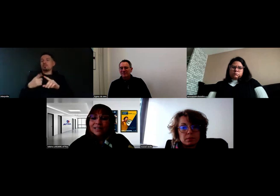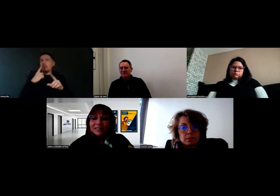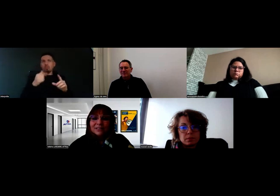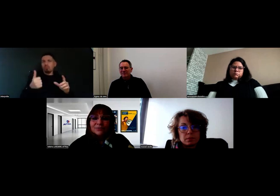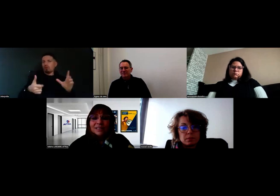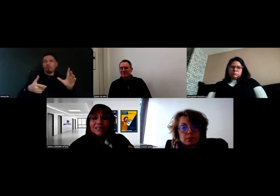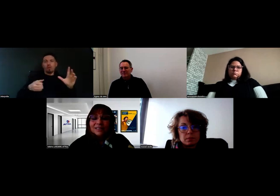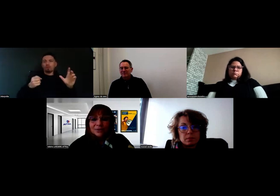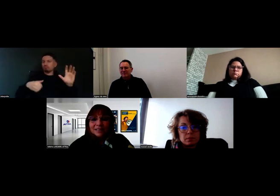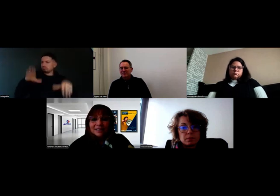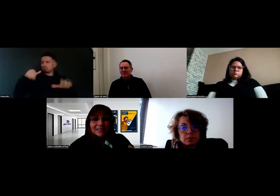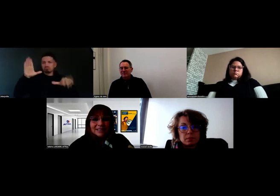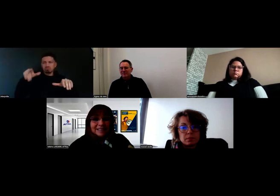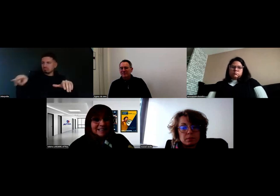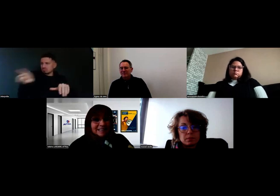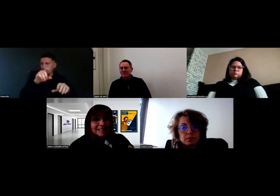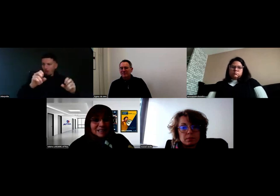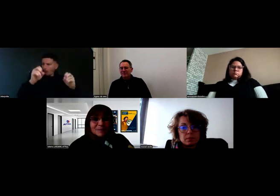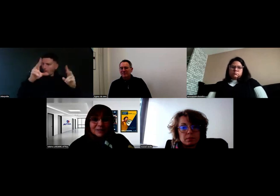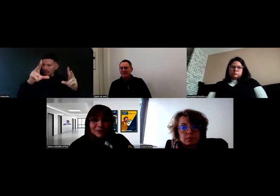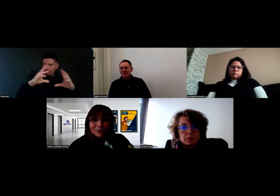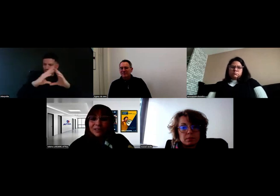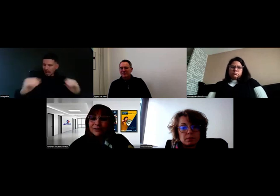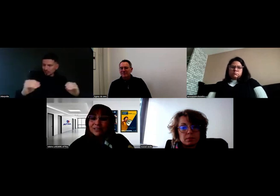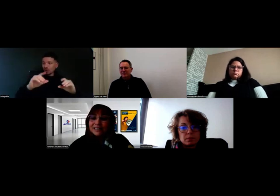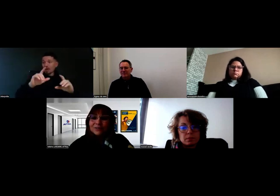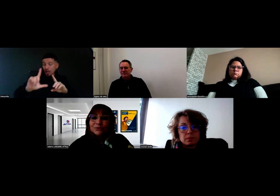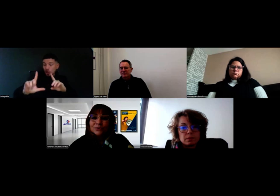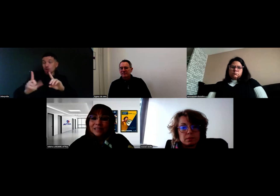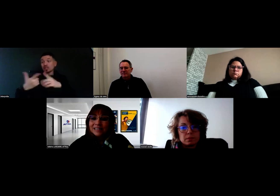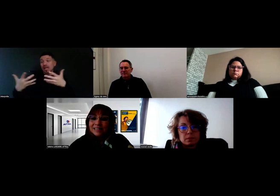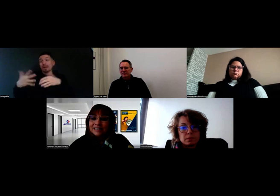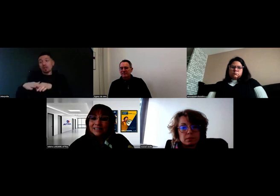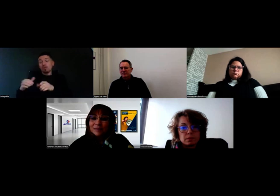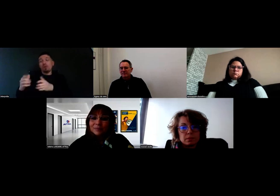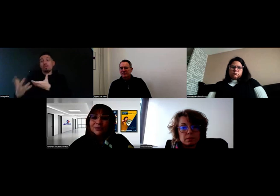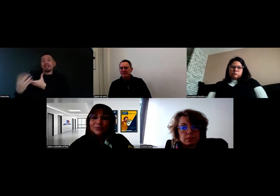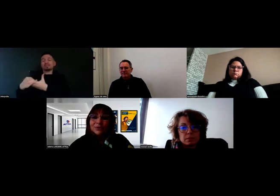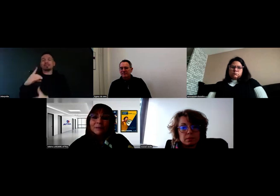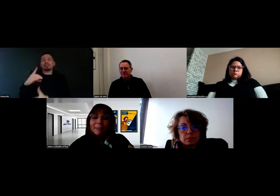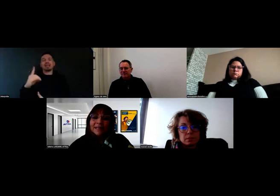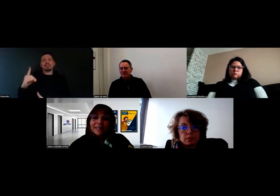avec cette fois-ci la DDT, les inspecteurs qui font passer les permis poids lourds.